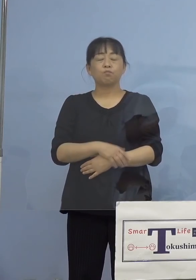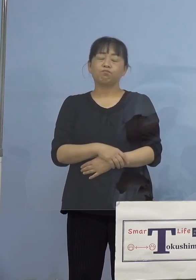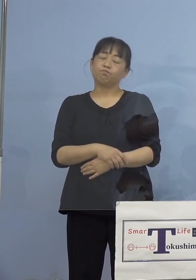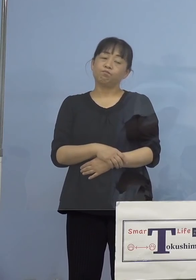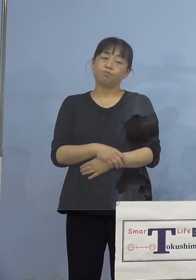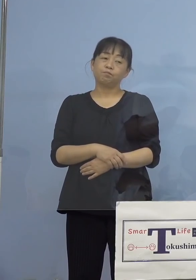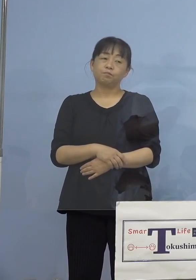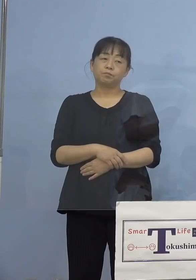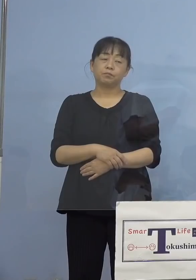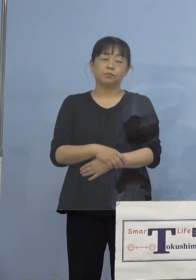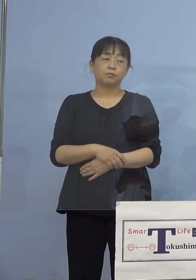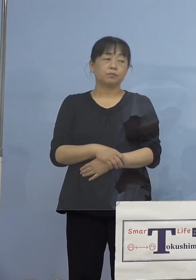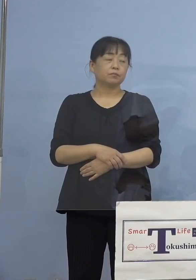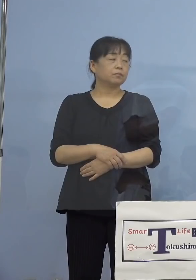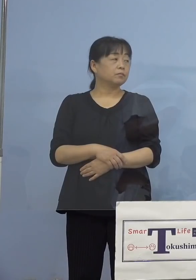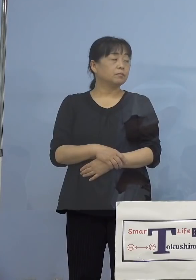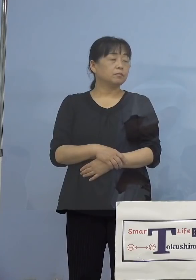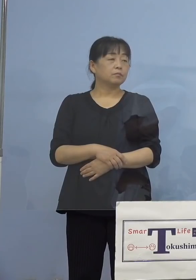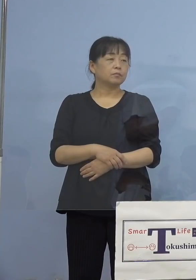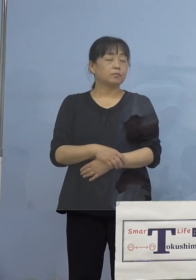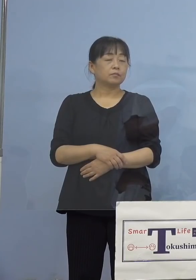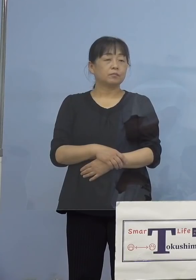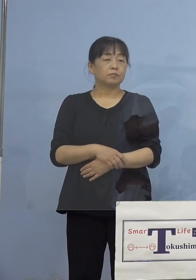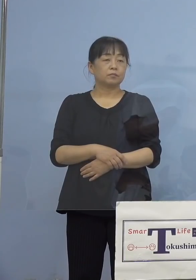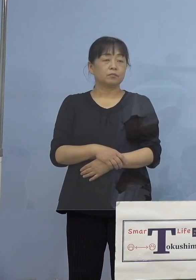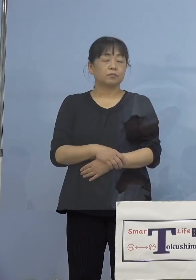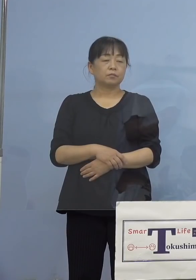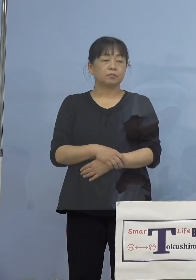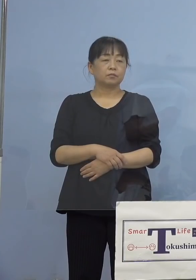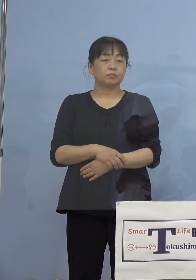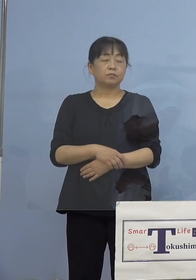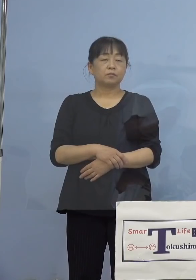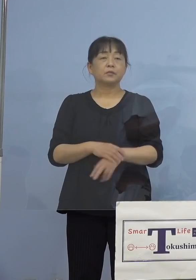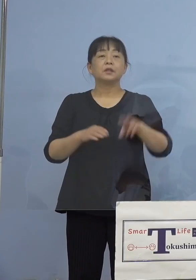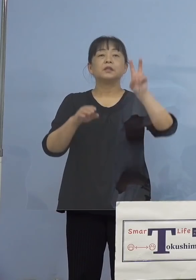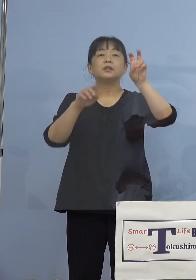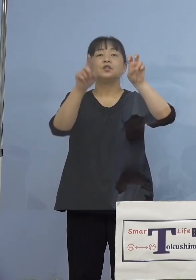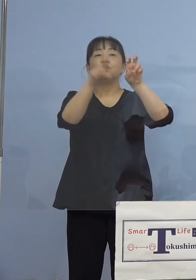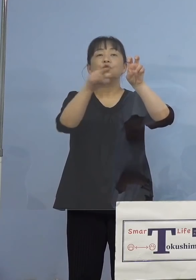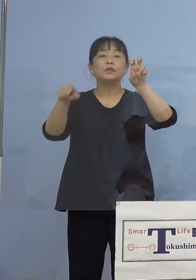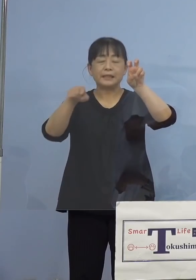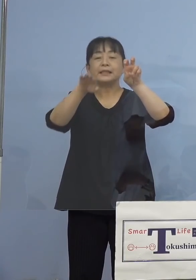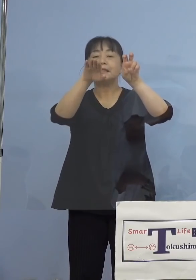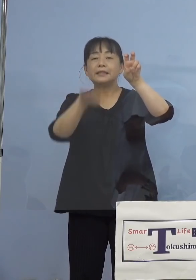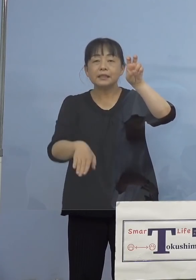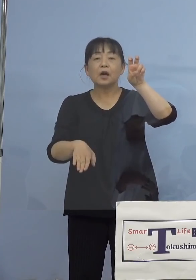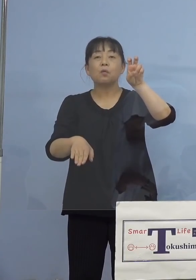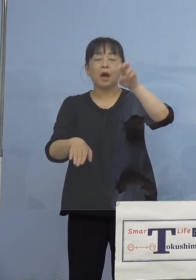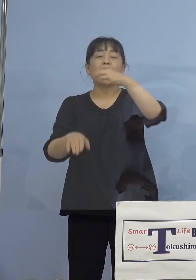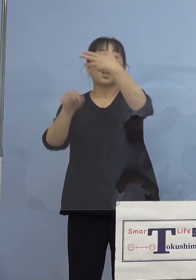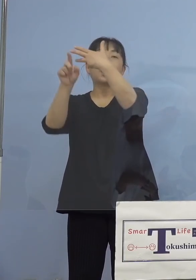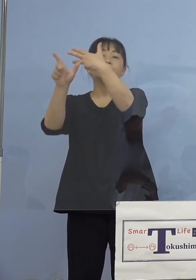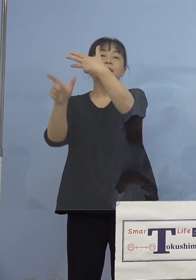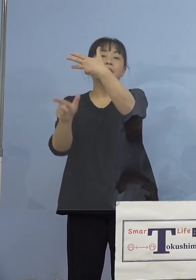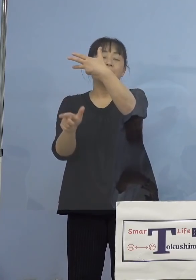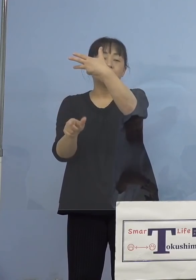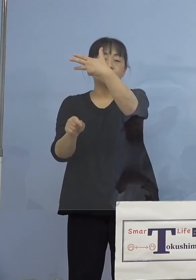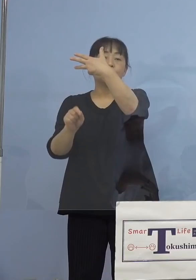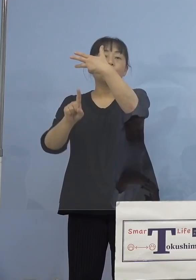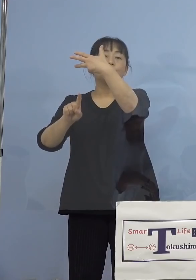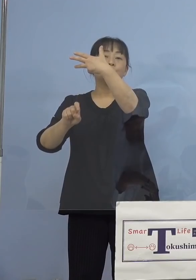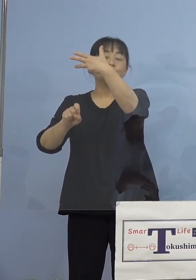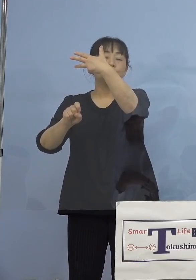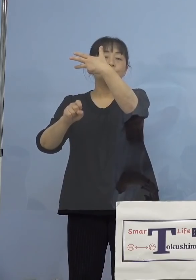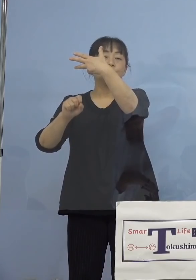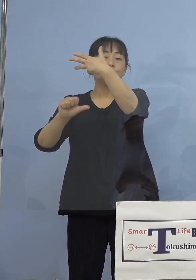（感染症対策課） 20人以下ということでしたら、8月15日に